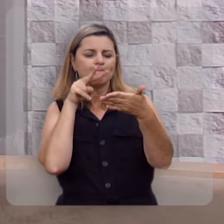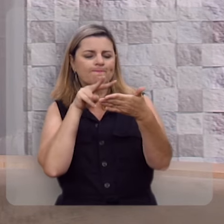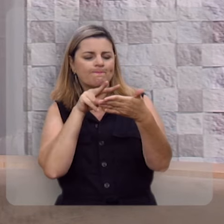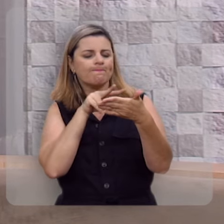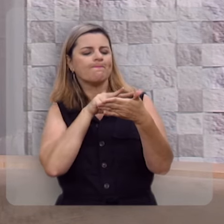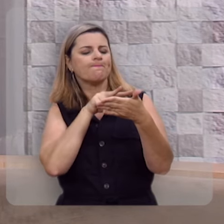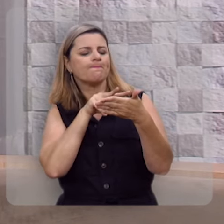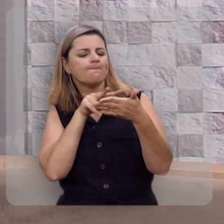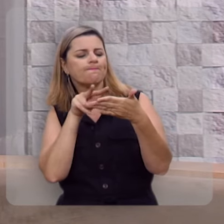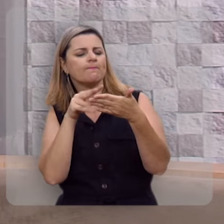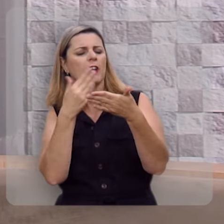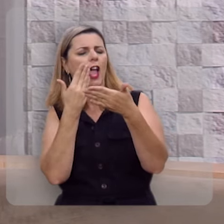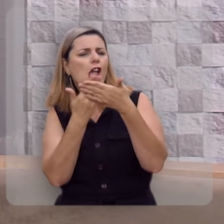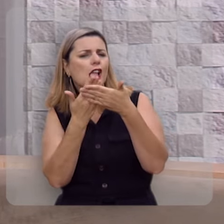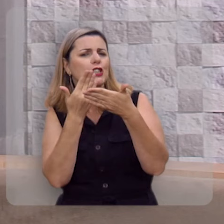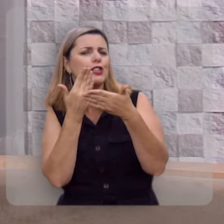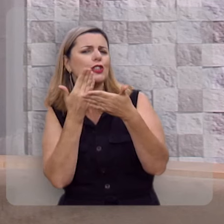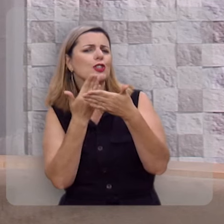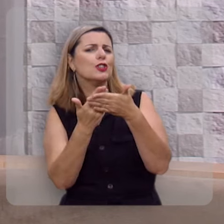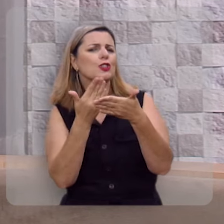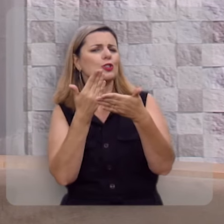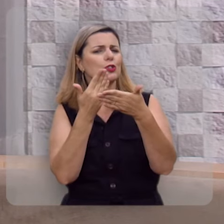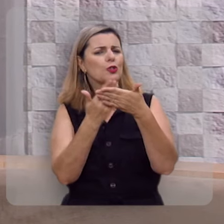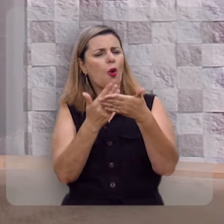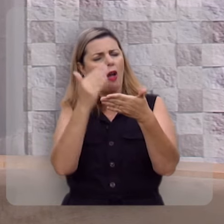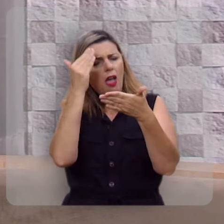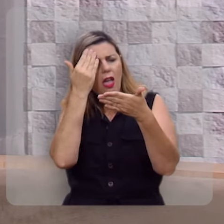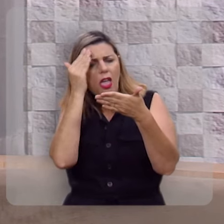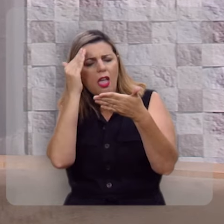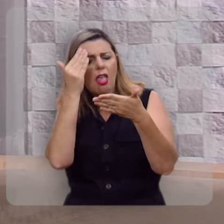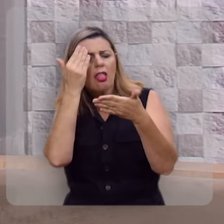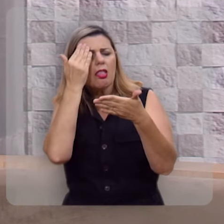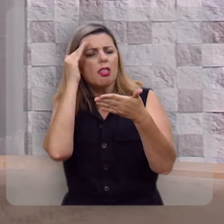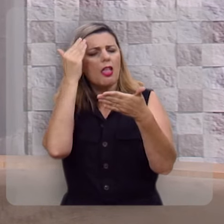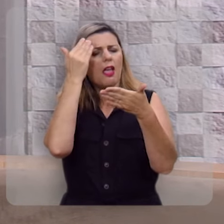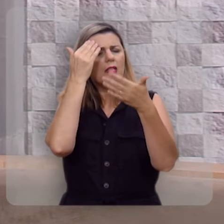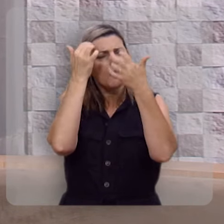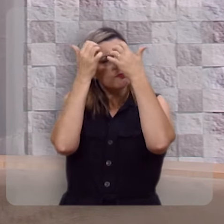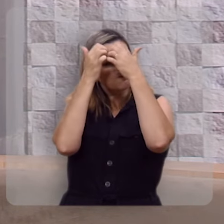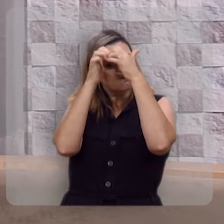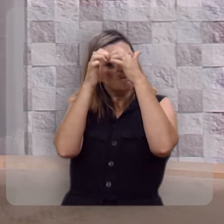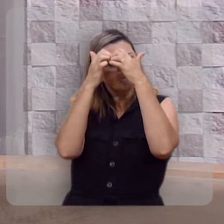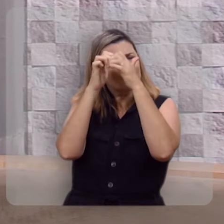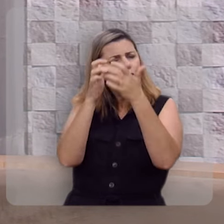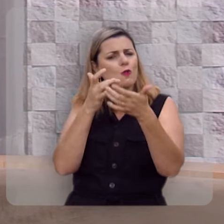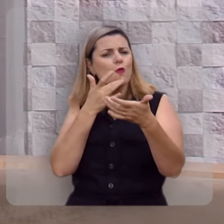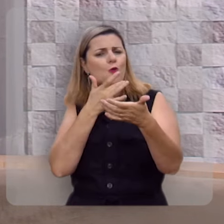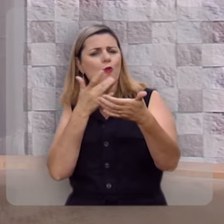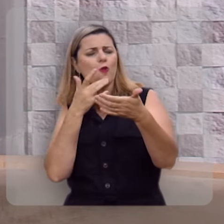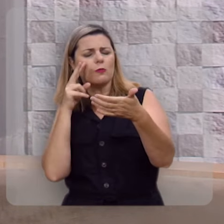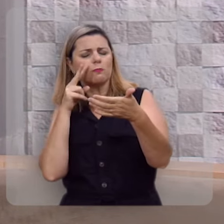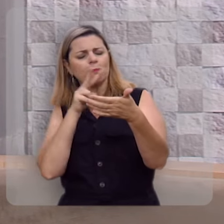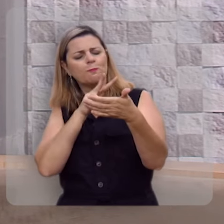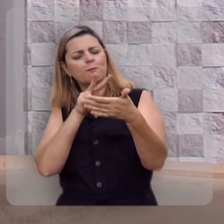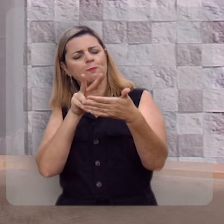pra ler, para meditar, para ruminar, para mastigar, para se deliciar, para se deleitar